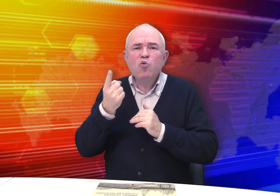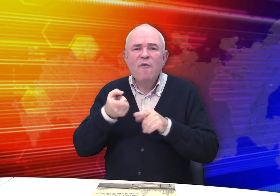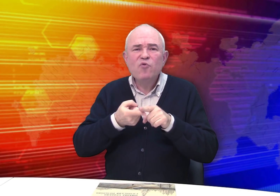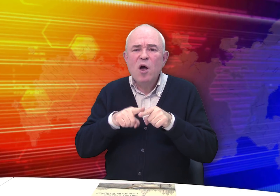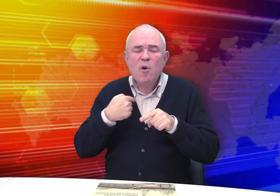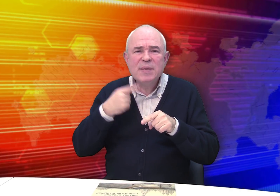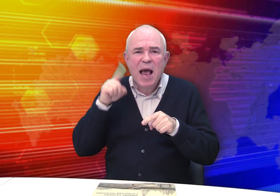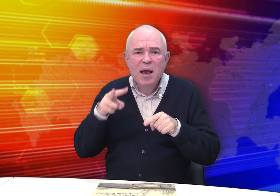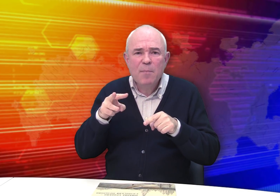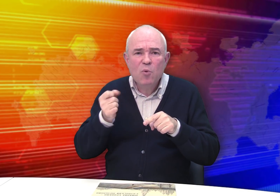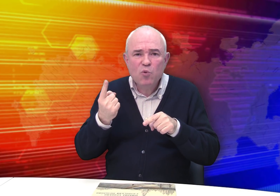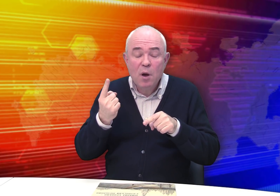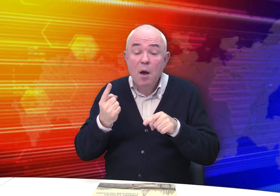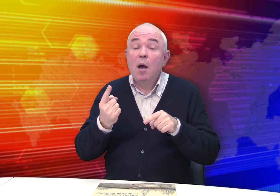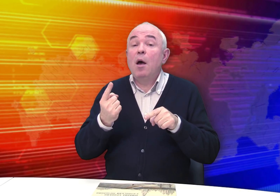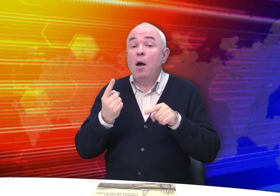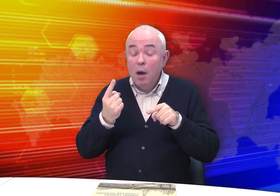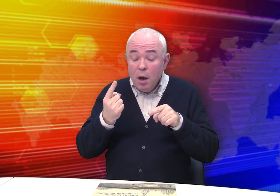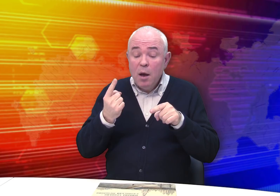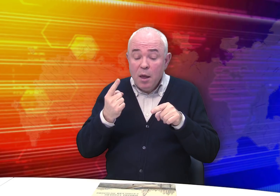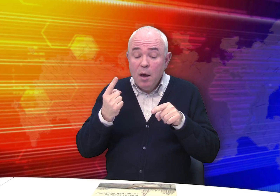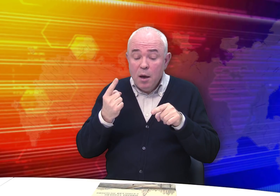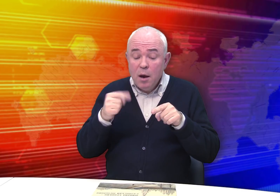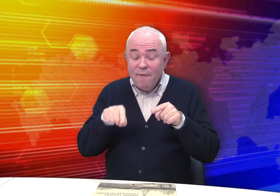Откуда мы все это знаем?